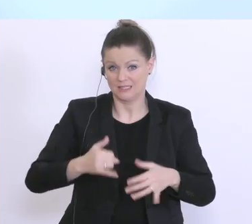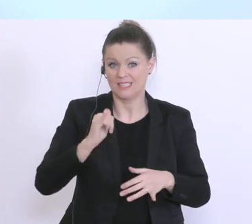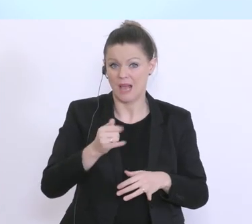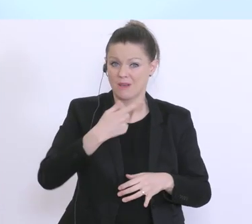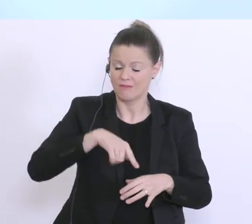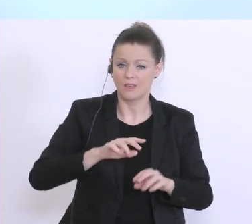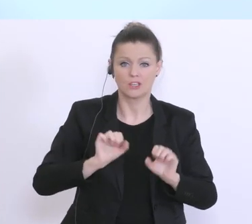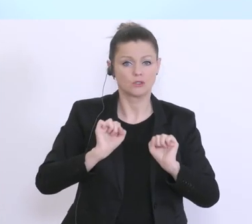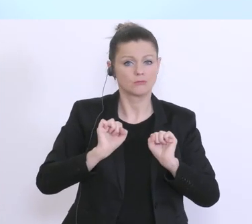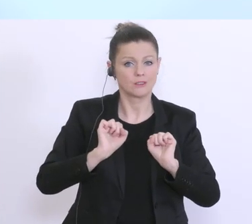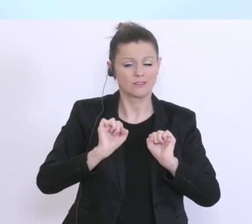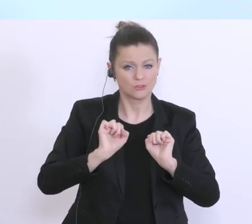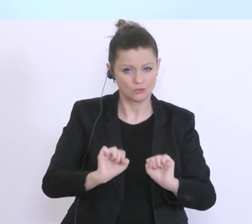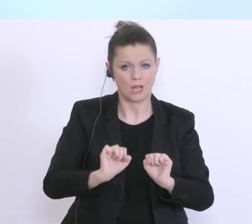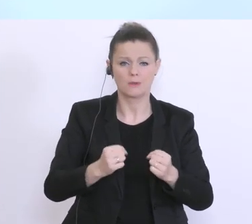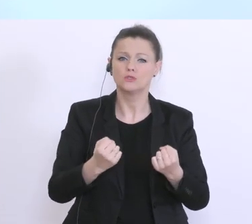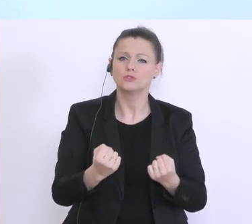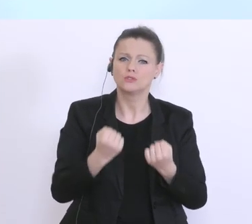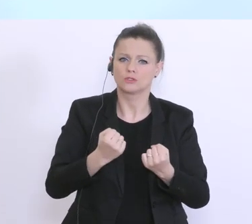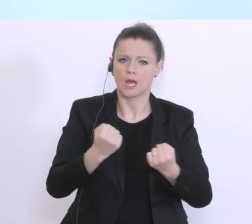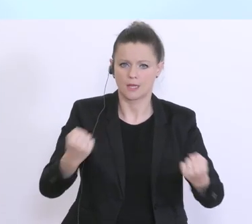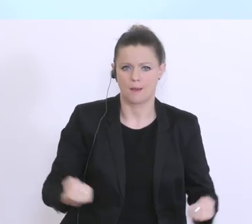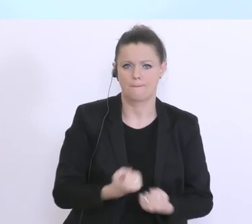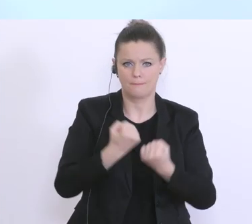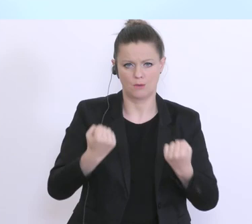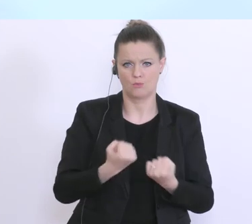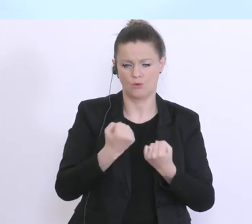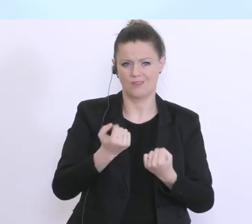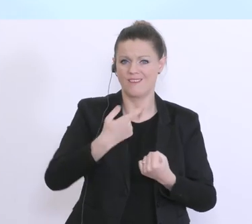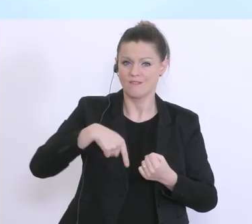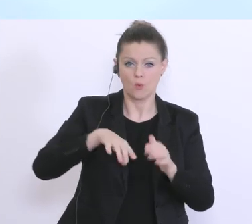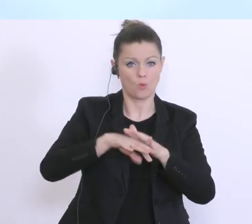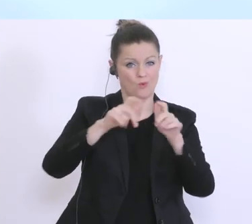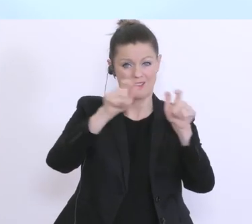alle österreichischen Banken Ihrer Verantwortung gegenüber den Unternehmen in Österreich,